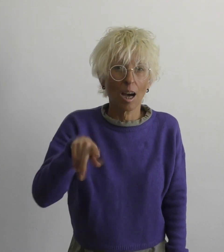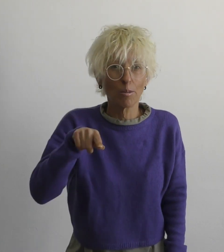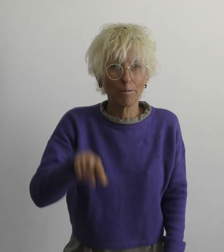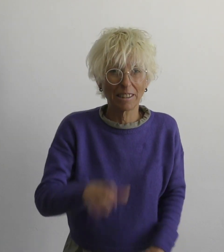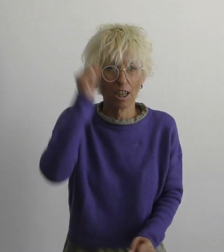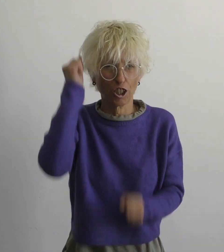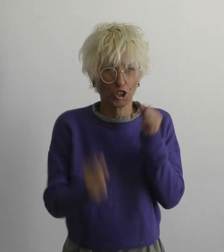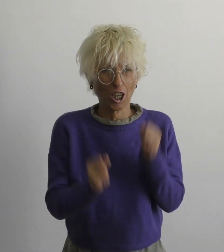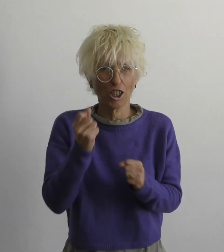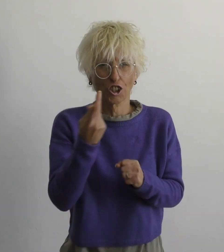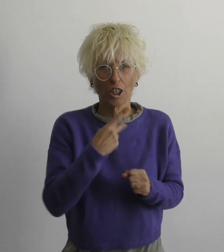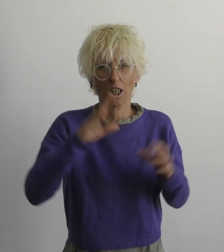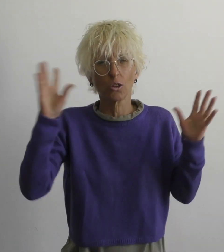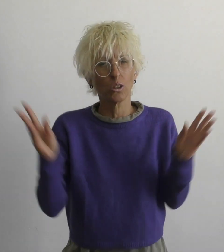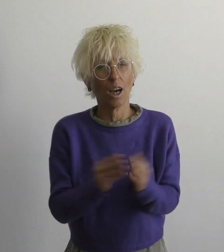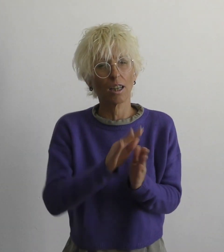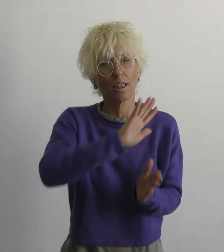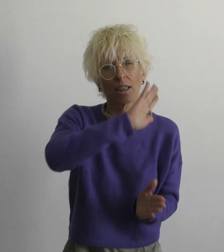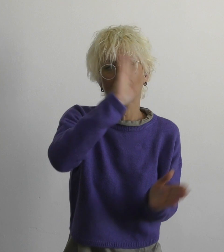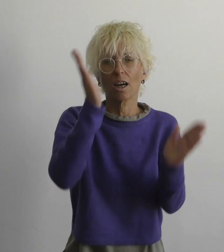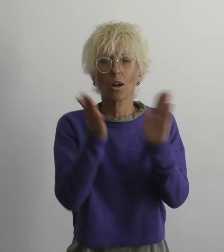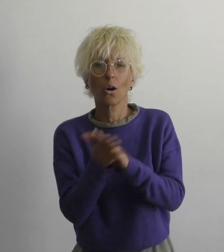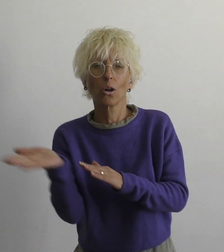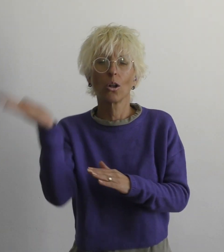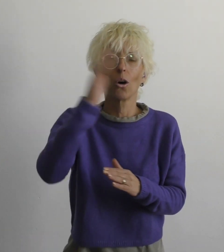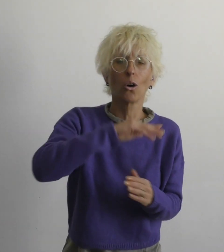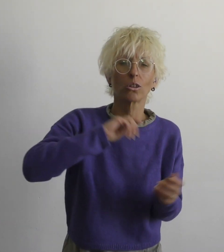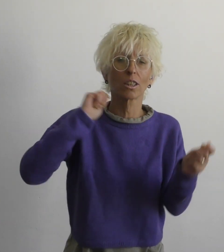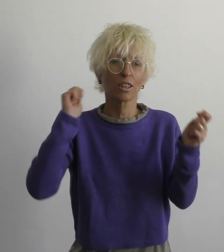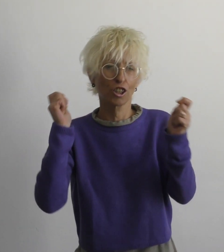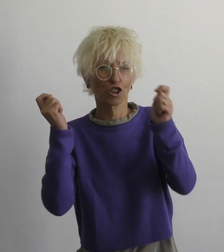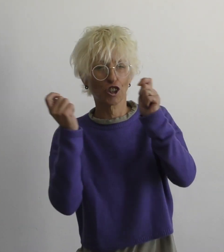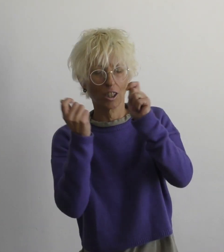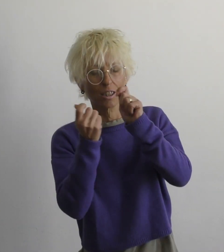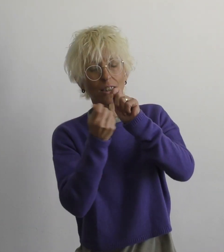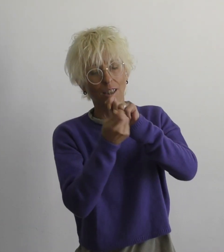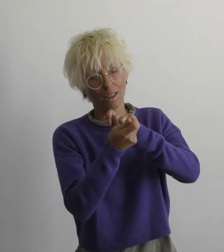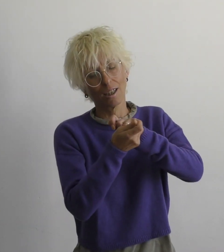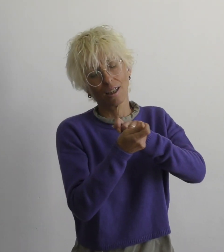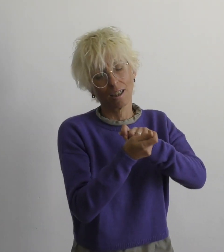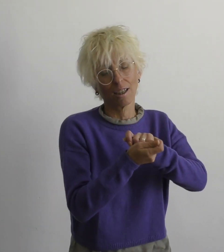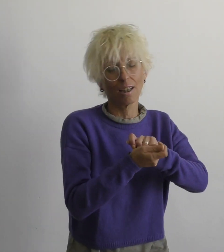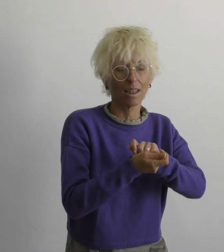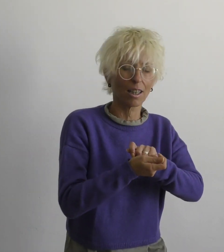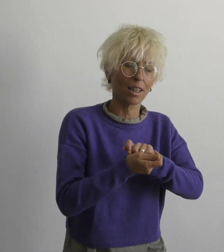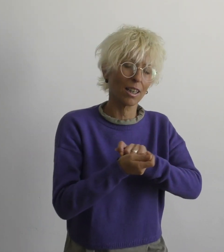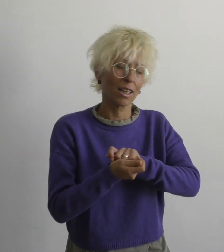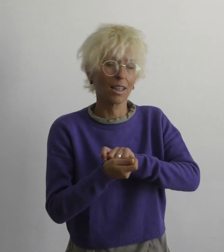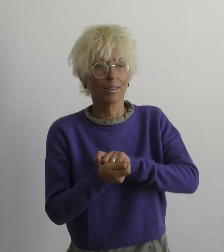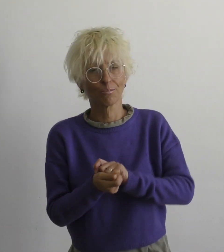даже если тяжело вместе мы многое изменим